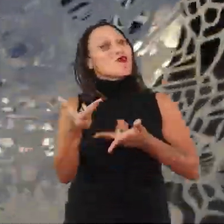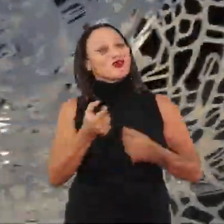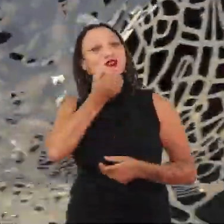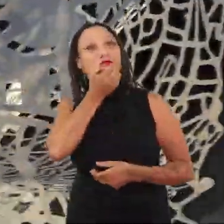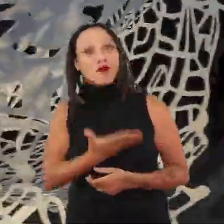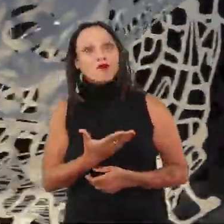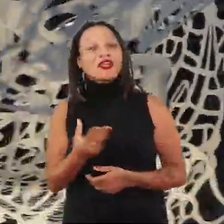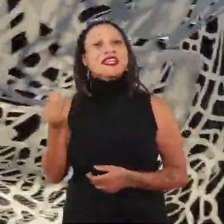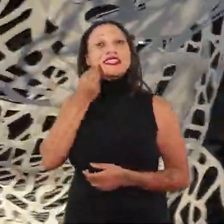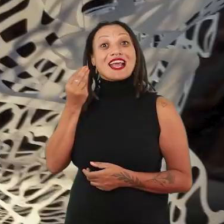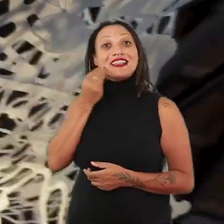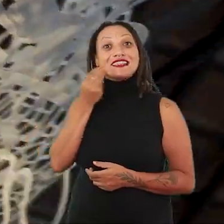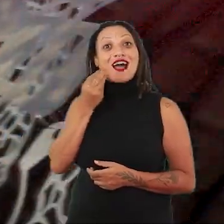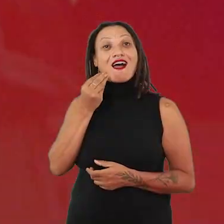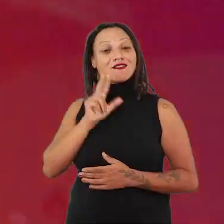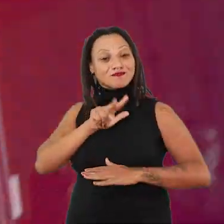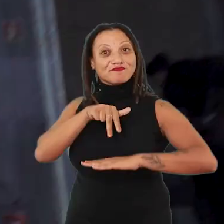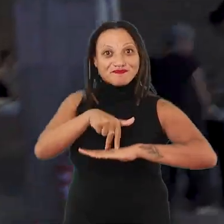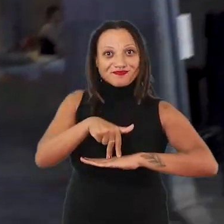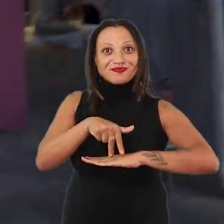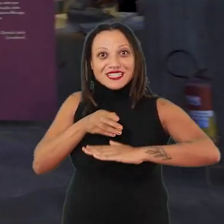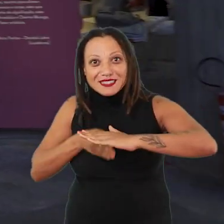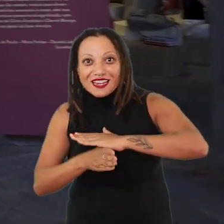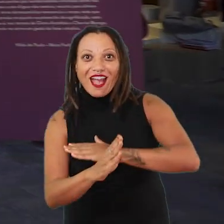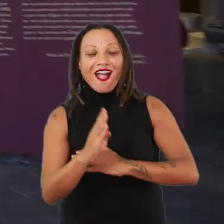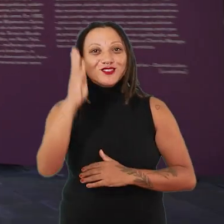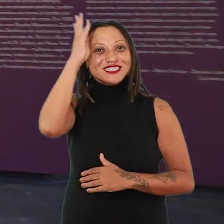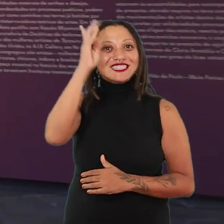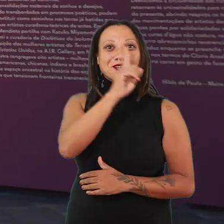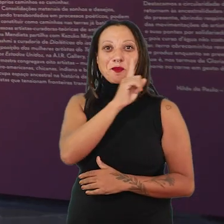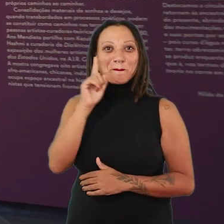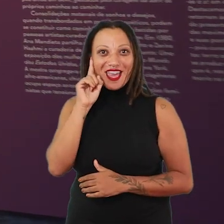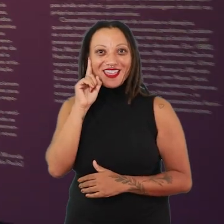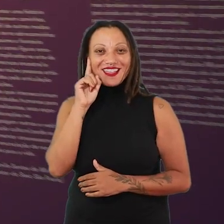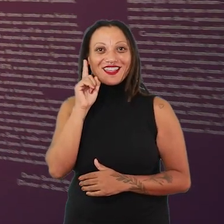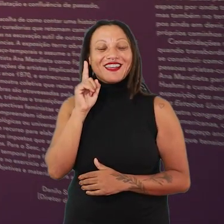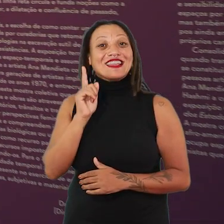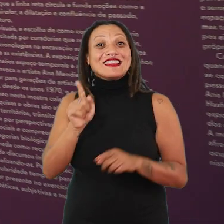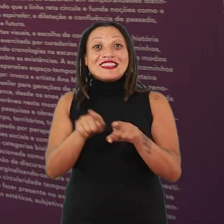tentar chegar aqui no espaço, adentrar o espaço do Sesc Pompeia, passar